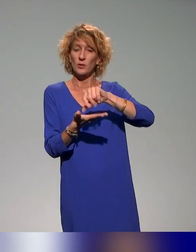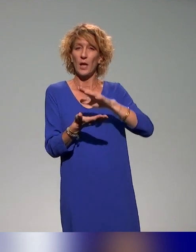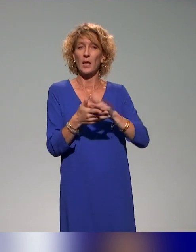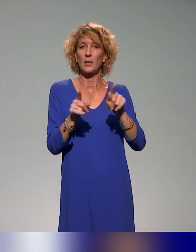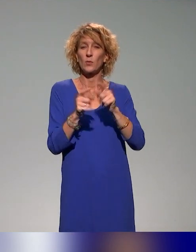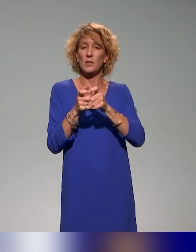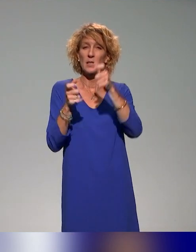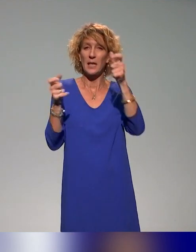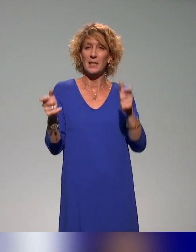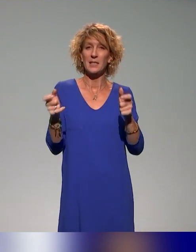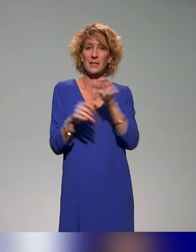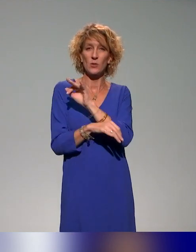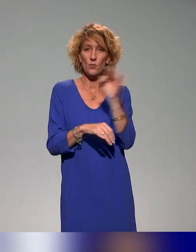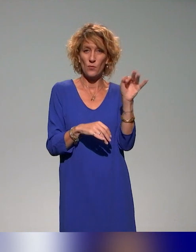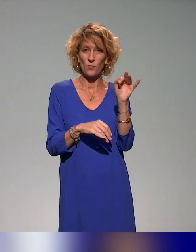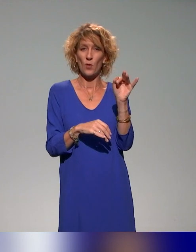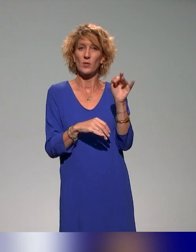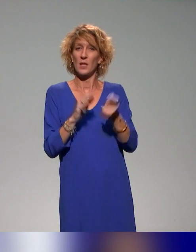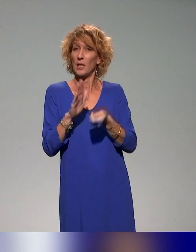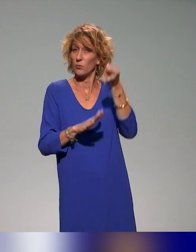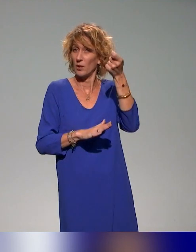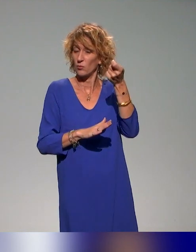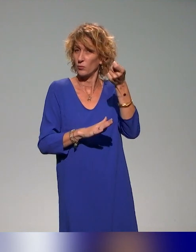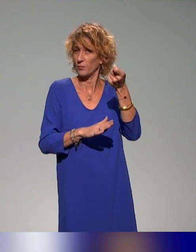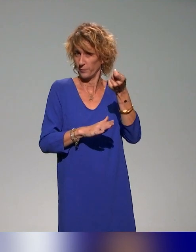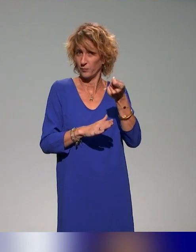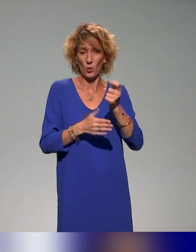français de l'éducation et l'ENS de Lyon qui sont associés à ce projet-là.